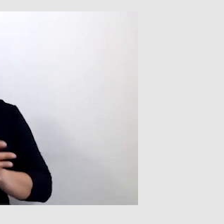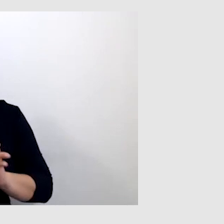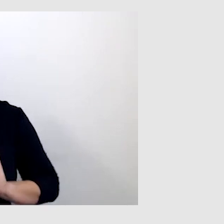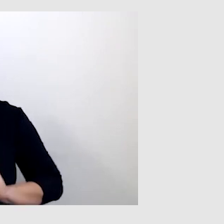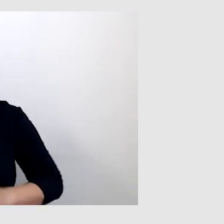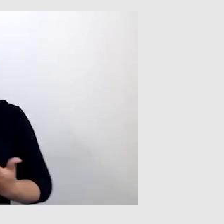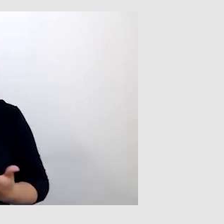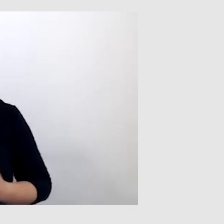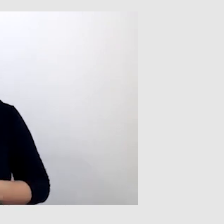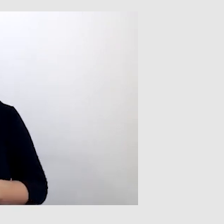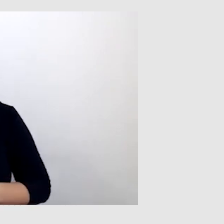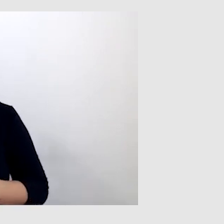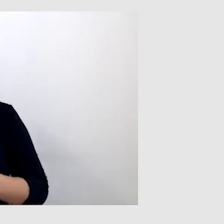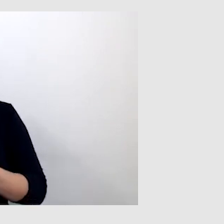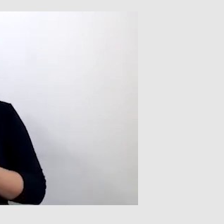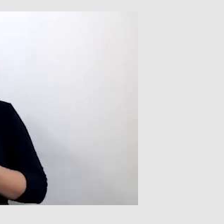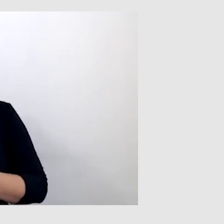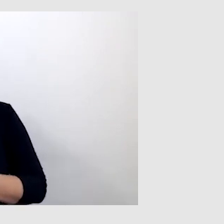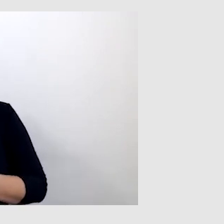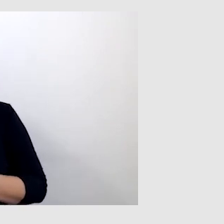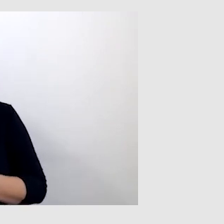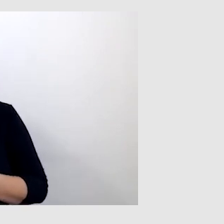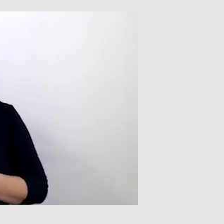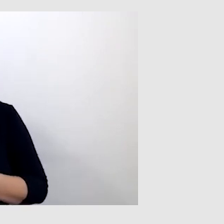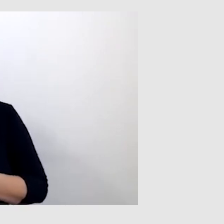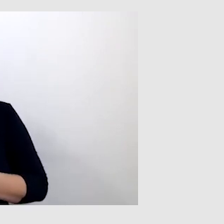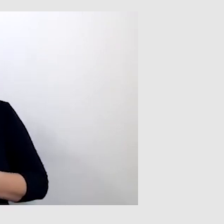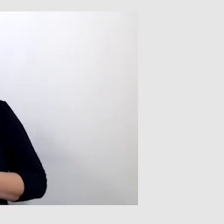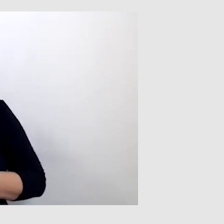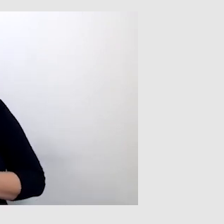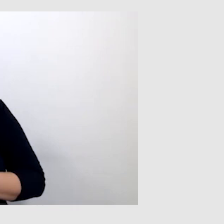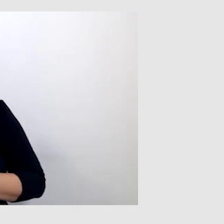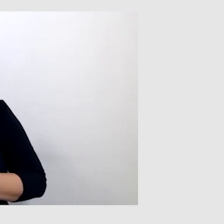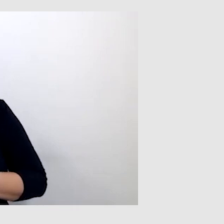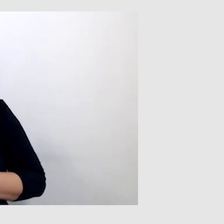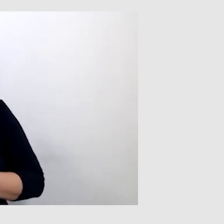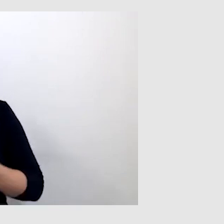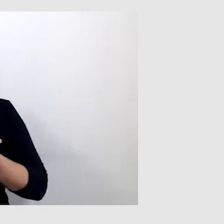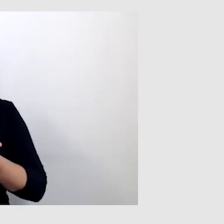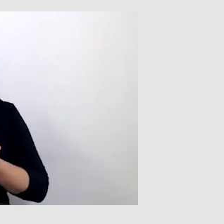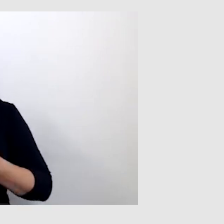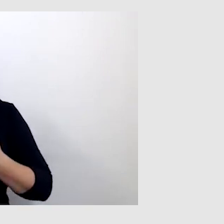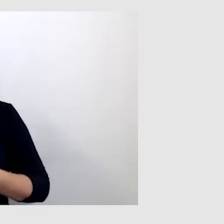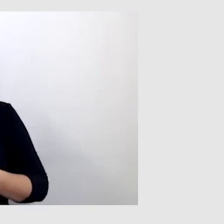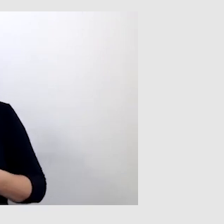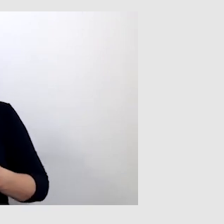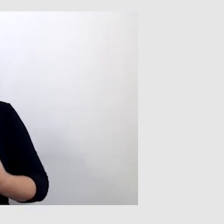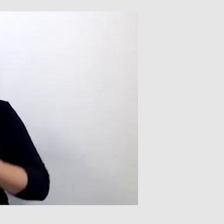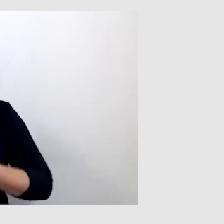Speech-to-text uratował sytuację. Tłumacz języka migowego nie tłumaczył,